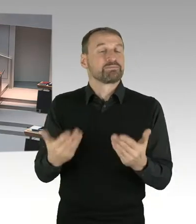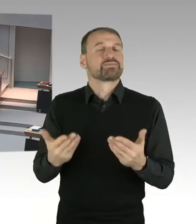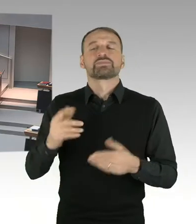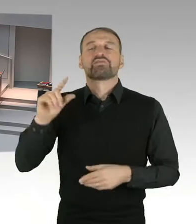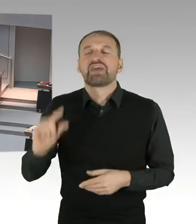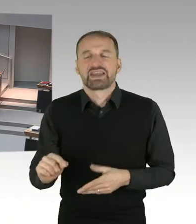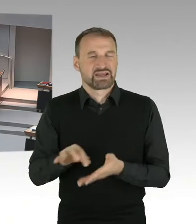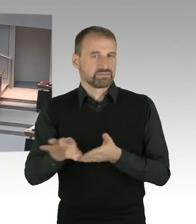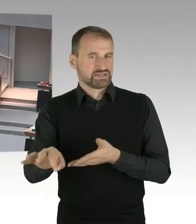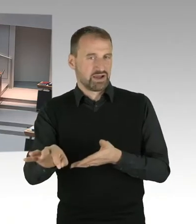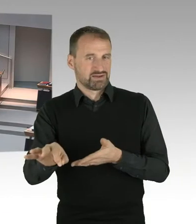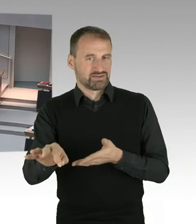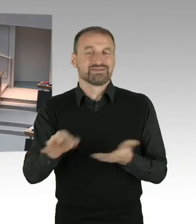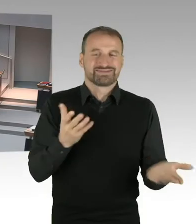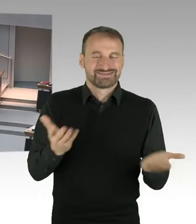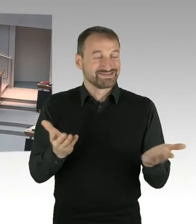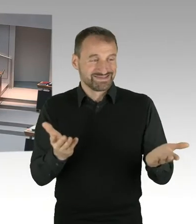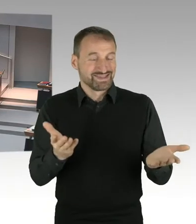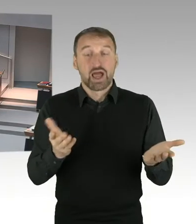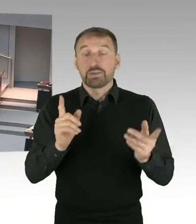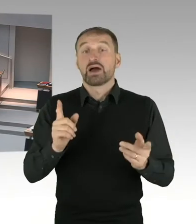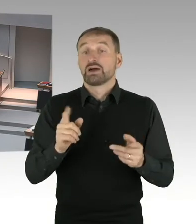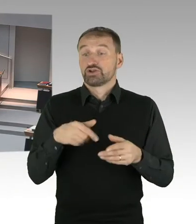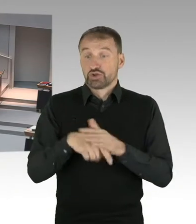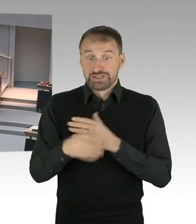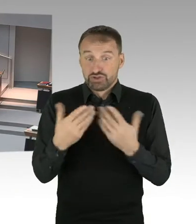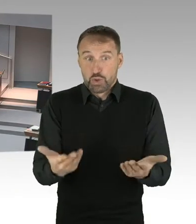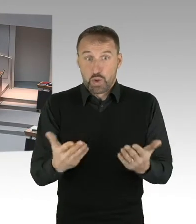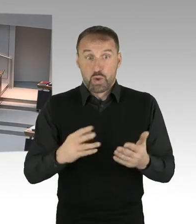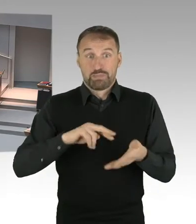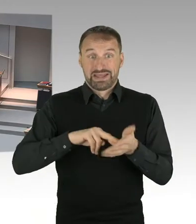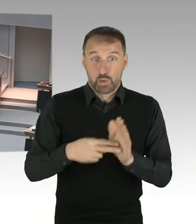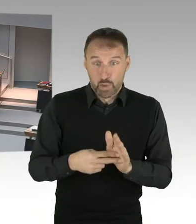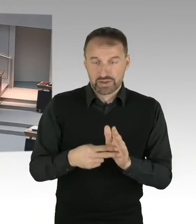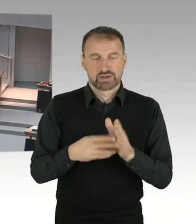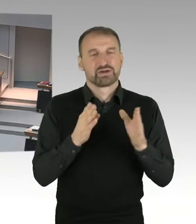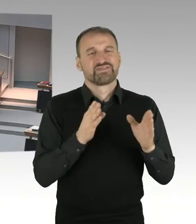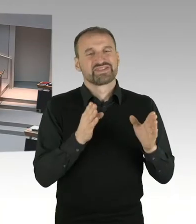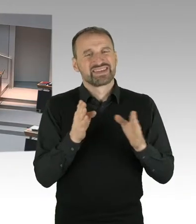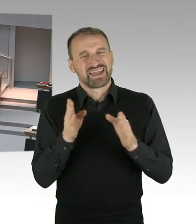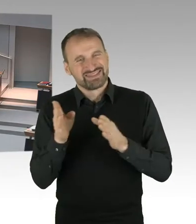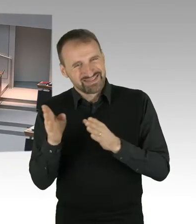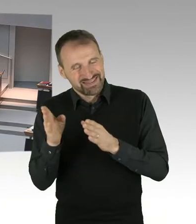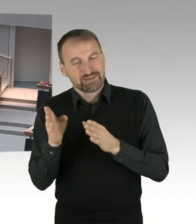dass eher die Mieterinnen und Mieter weniger zahlen. Und im Trend es so ist, dass eben gerade diejenigen,